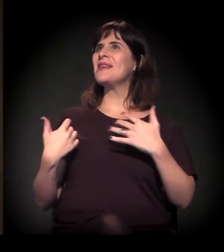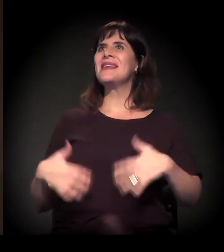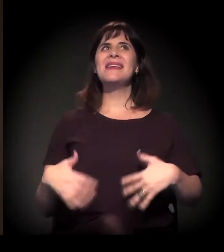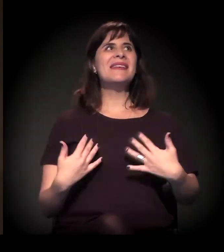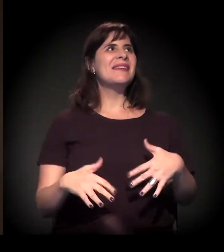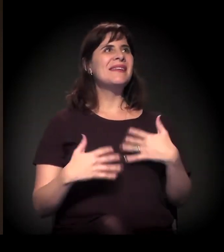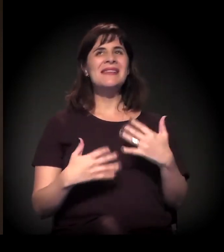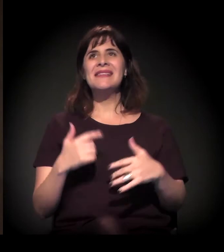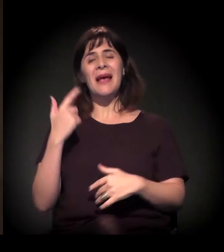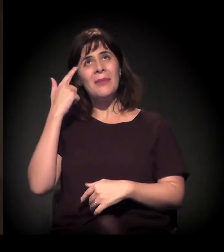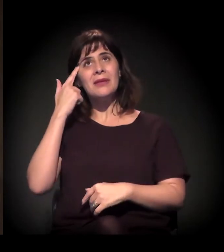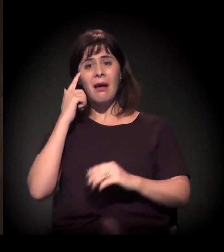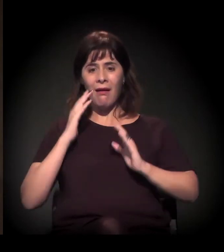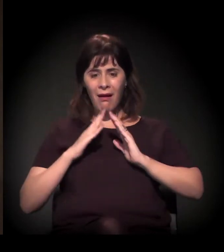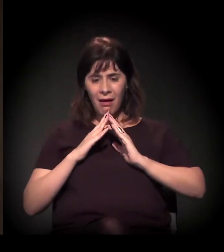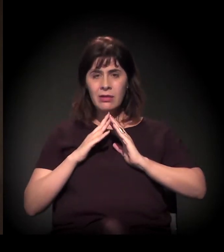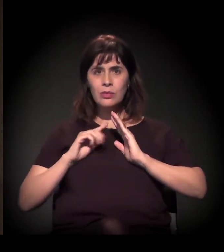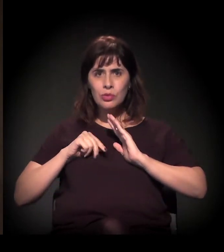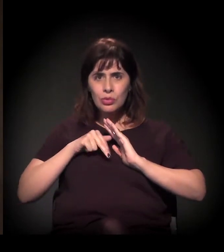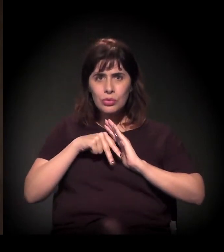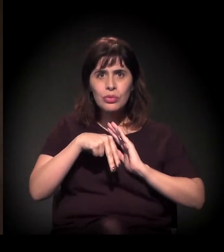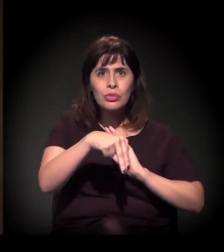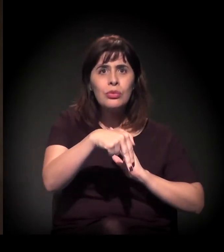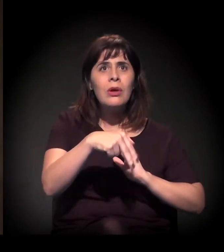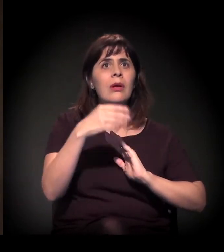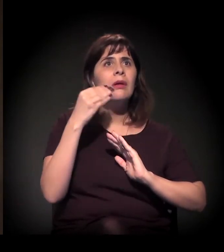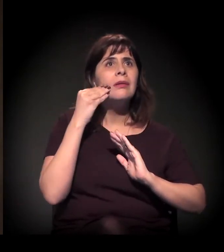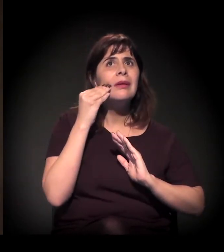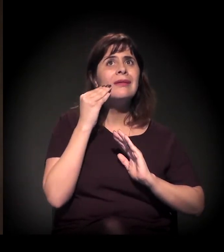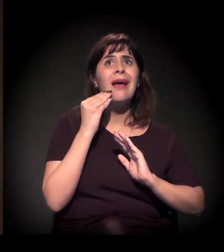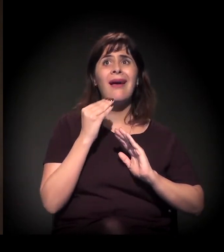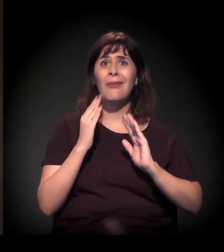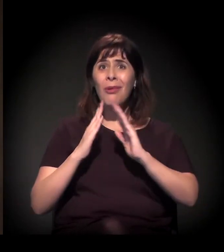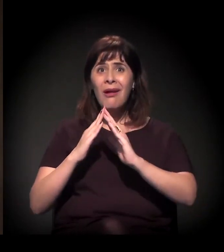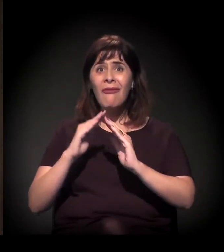sair de casa para conseguir um aluguel e morar fora de casa.